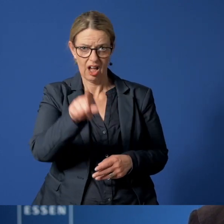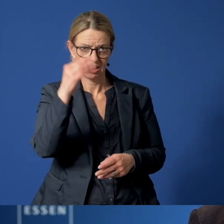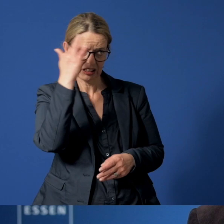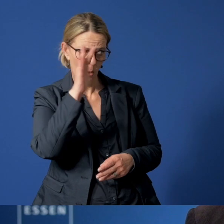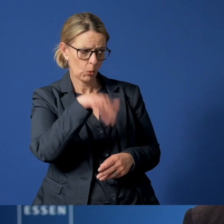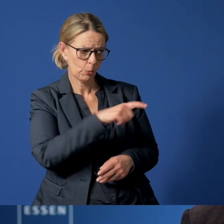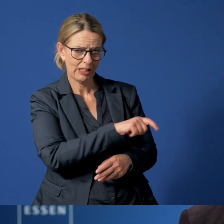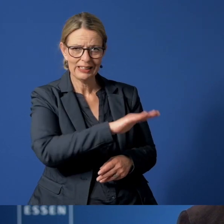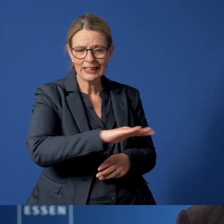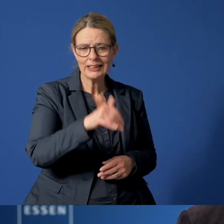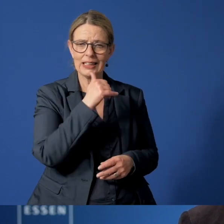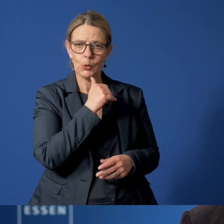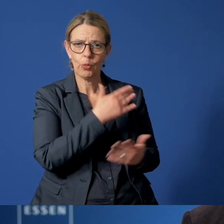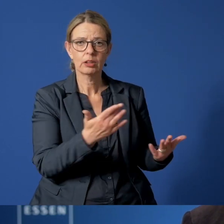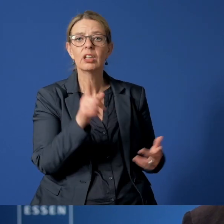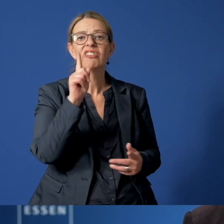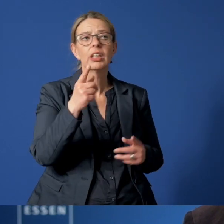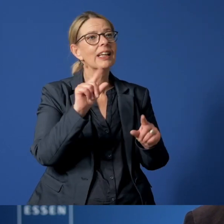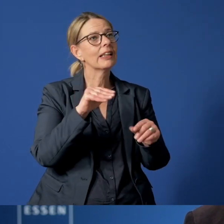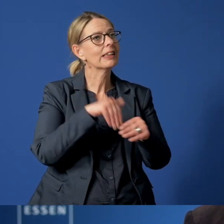Es geht nicht darum, andere Menschen zu denunzieren.